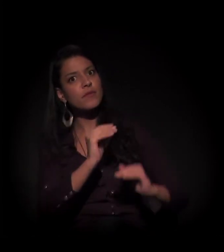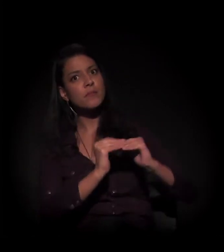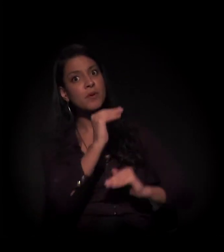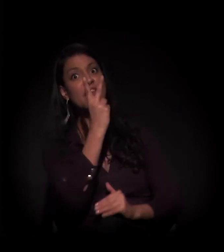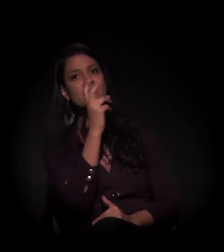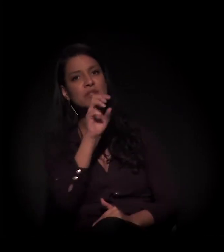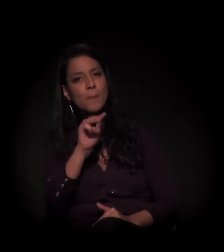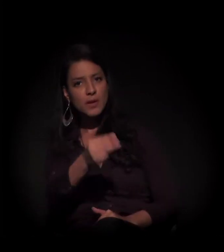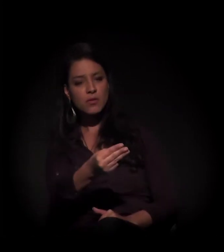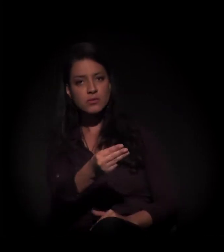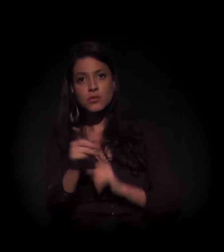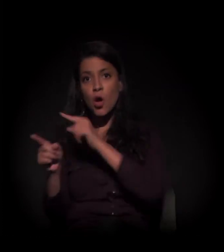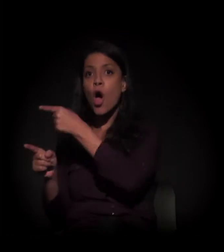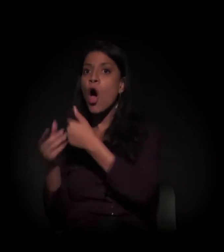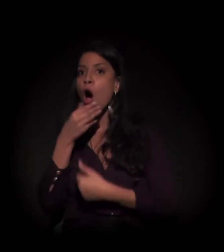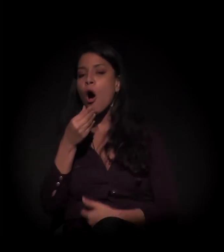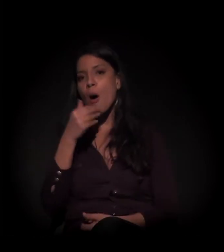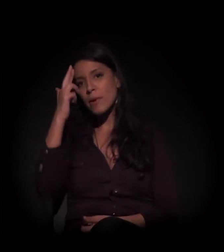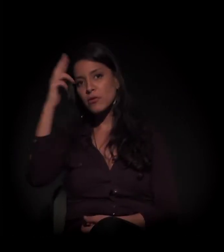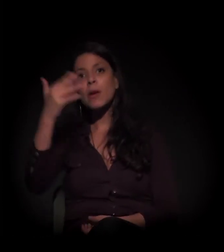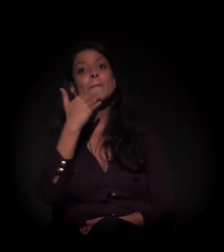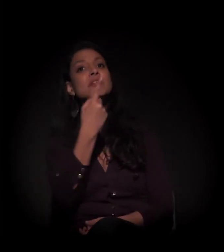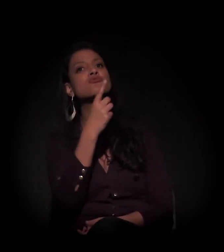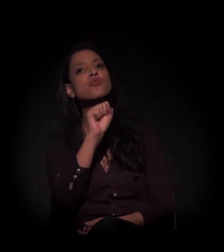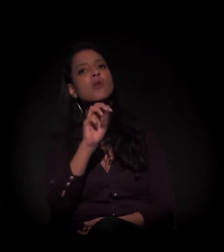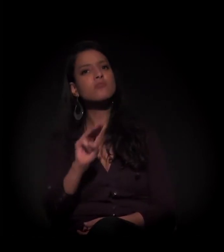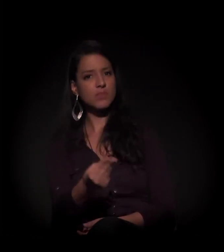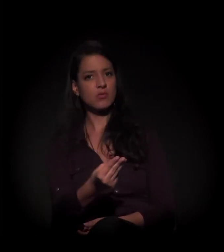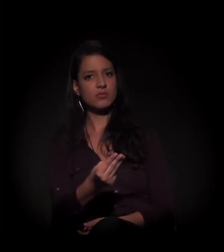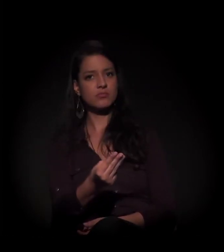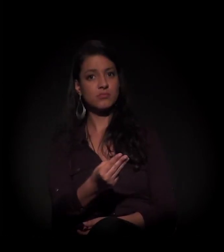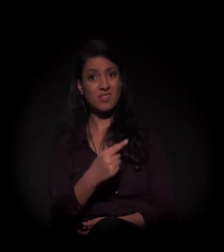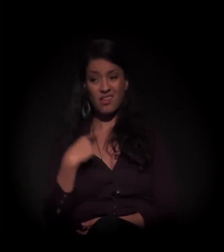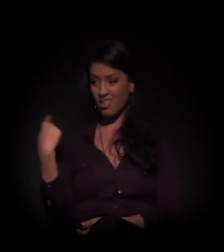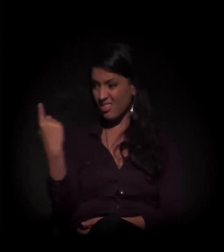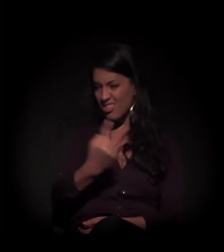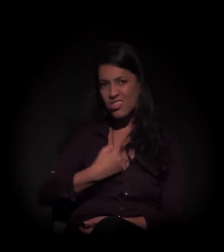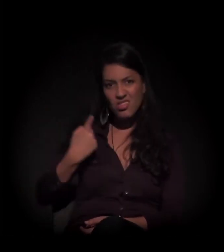O proprietário pediu 18 milhões. E aí nós estamos aqui